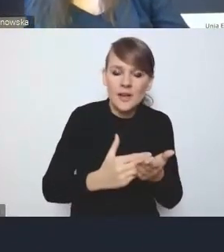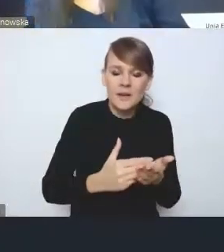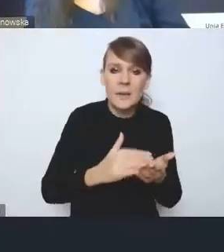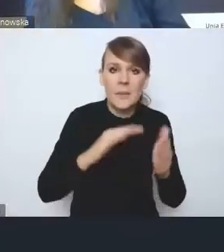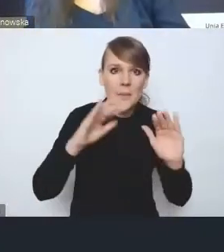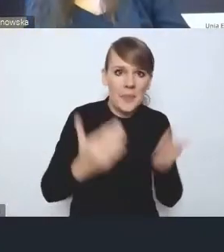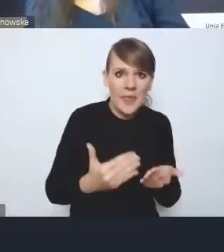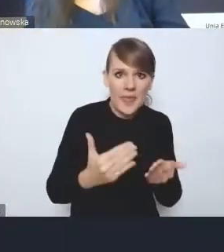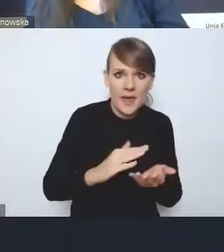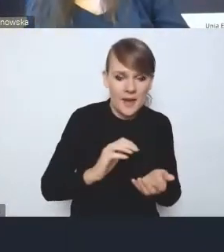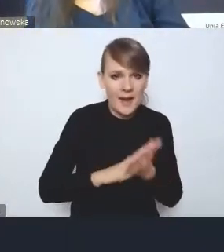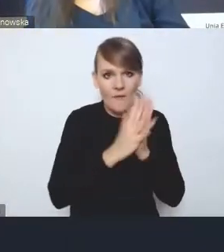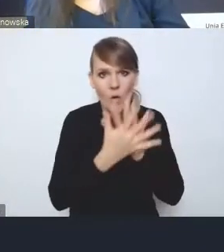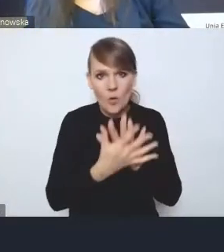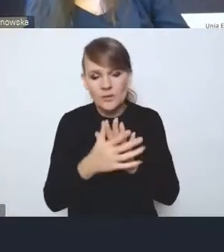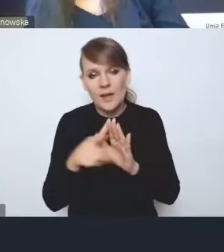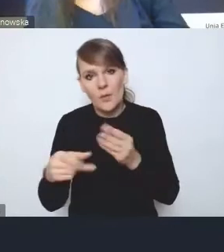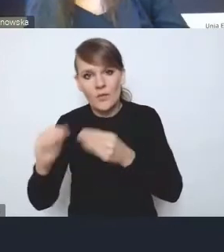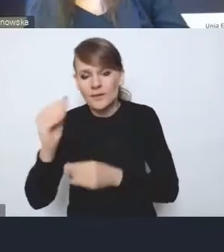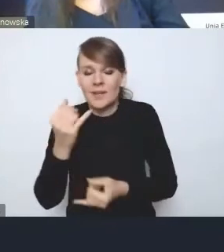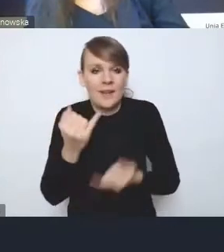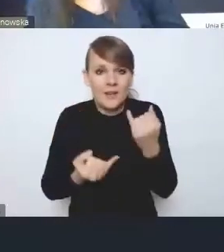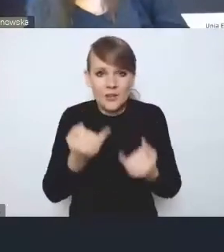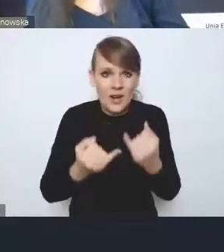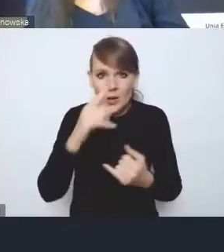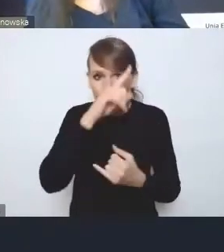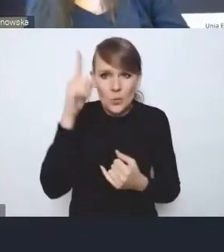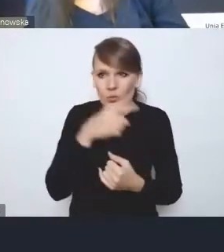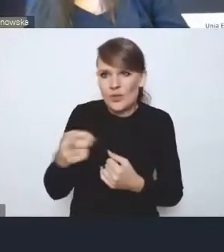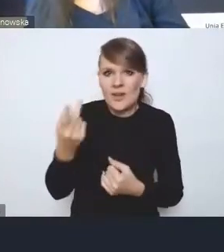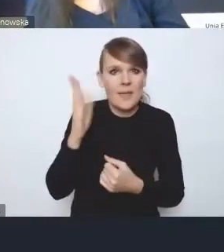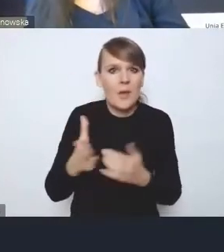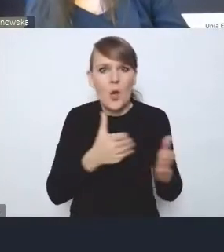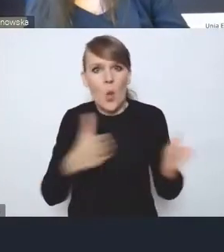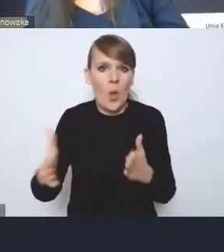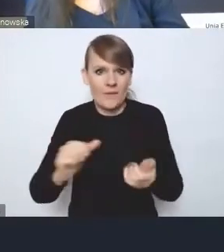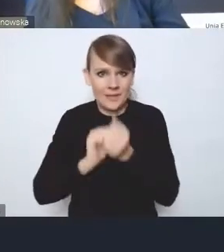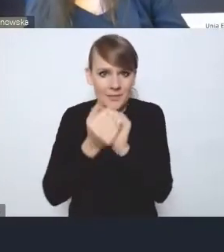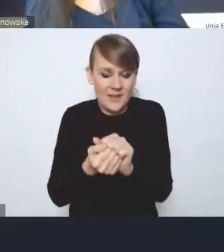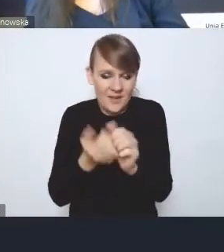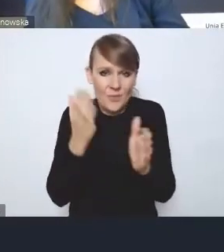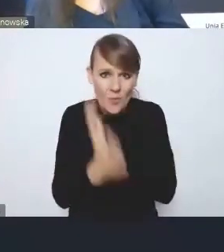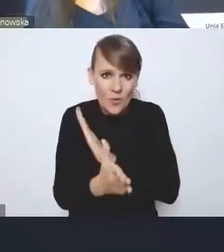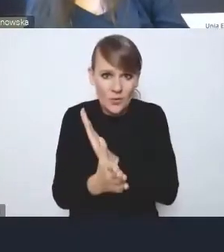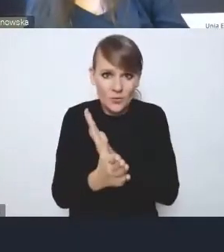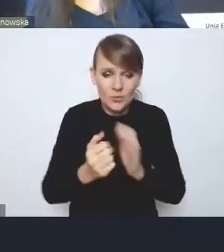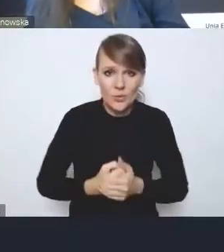jeśli nie będziemy mieli społeczeństwa gotowego na zmianę, po prostu. Bo ono musi takie być i musi być gotowe do tego,